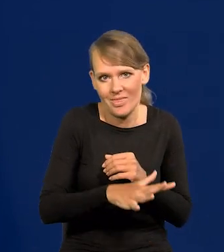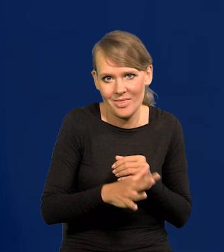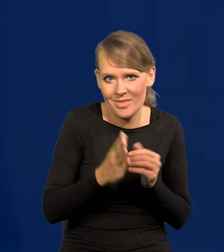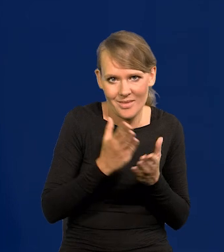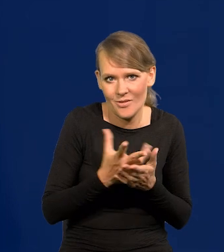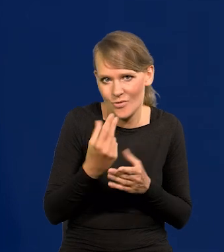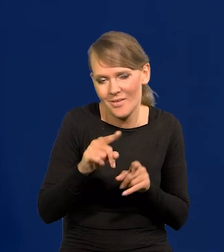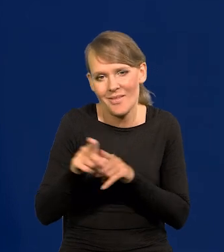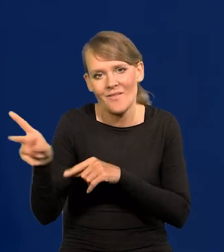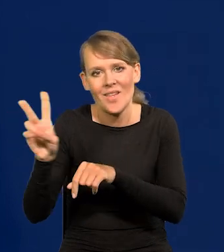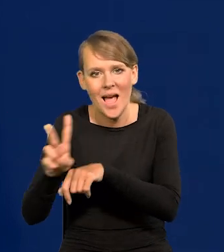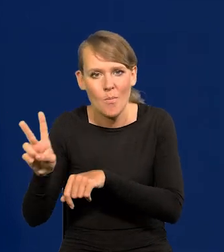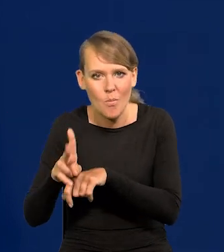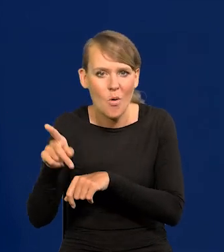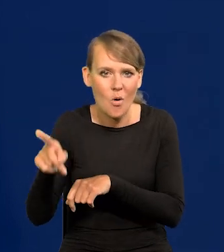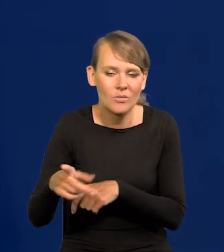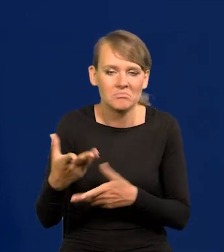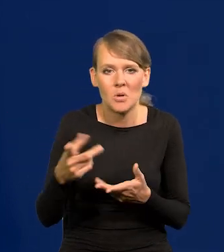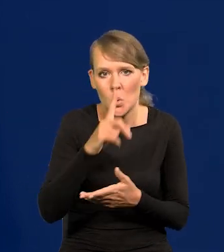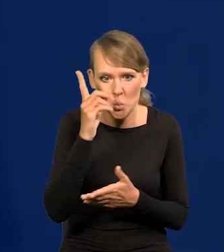Ale także japońskiej jest tak, że jak ludzie się stają bardzo bogaci,